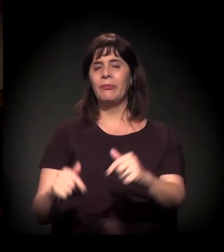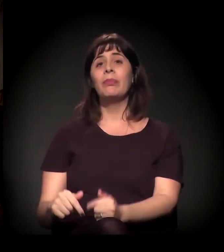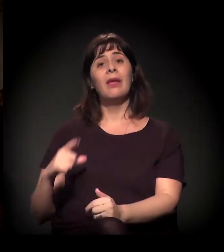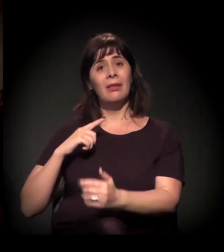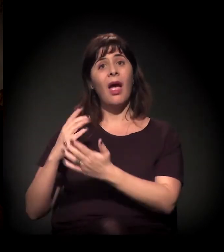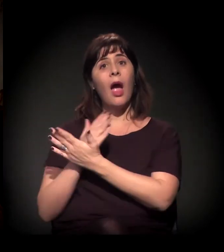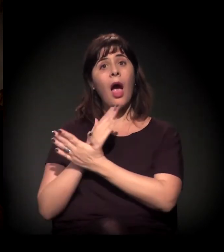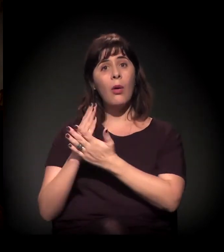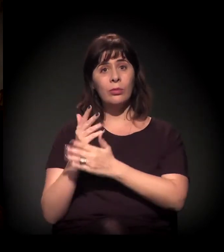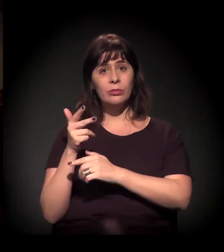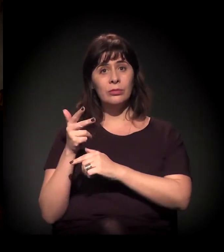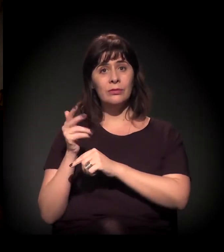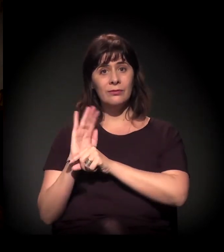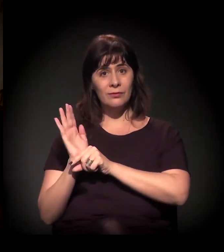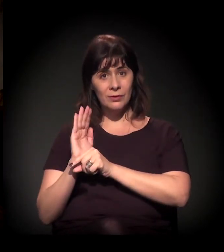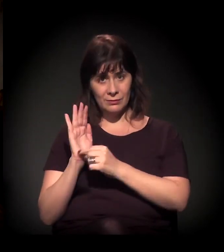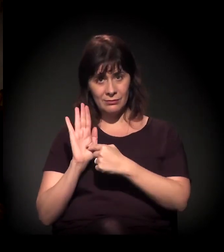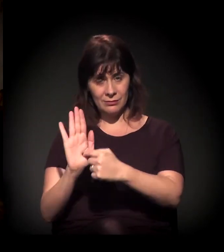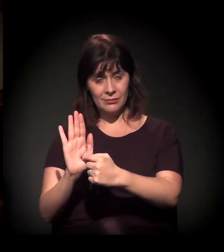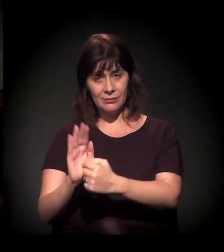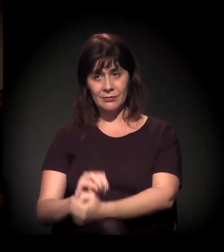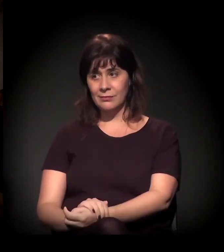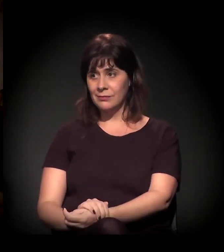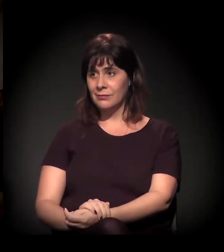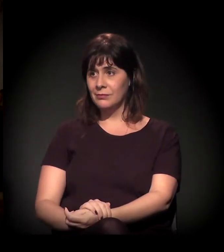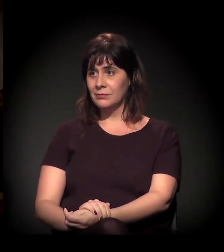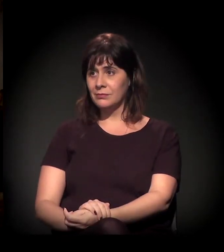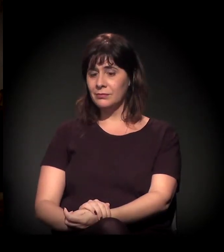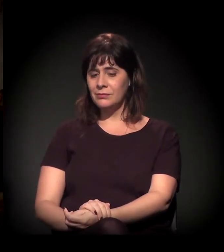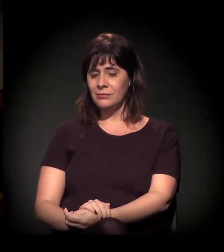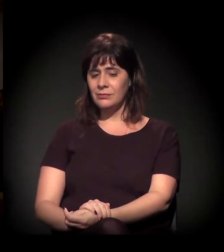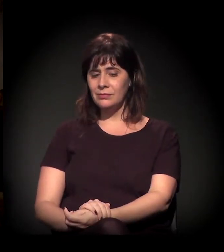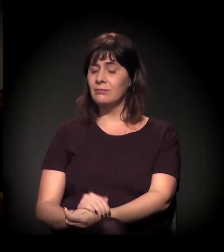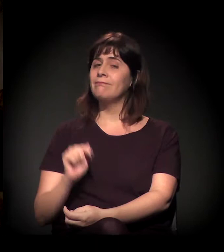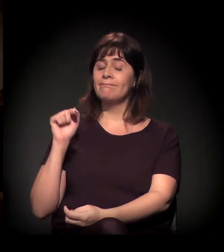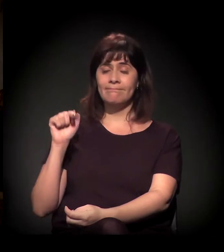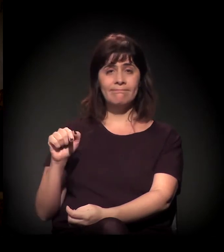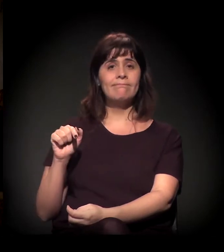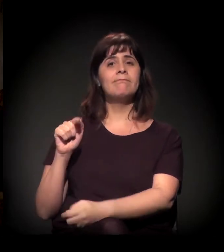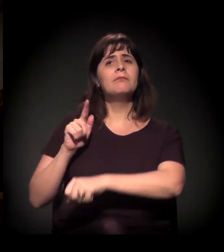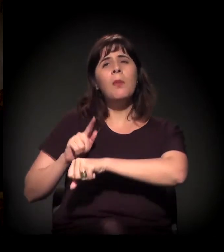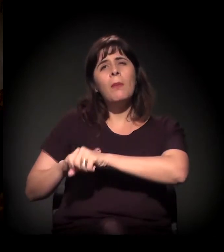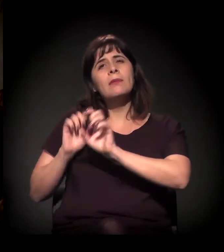É. Isso é um momento especial.